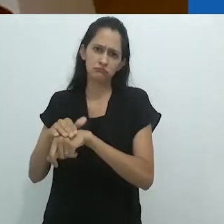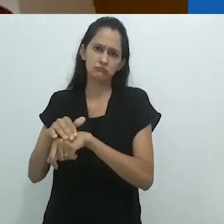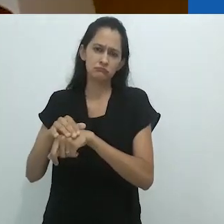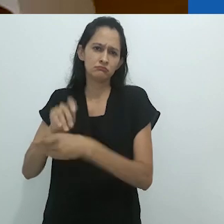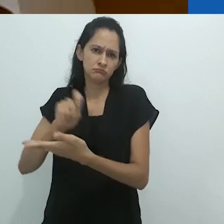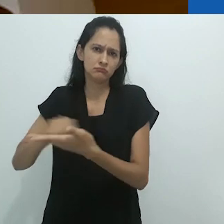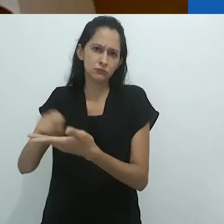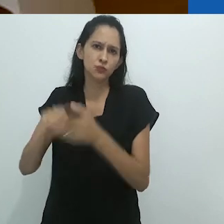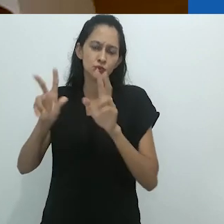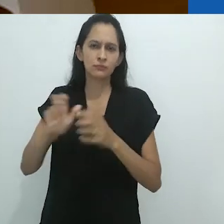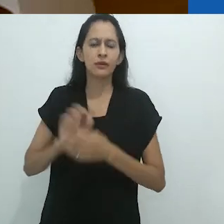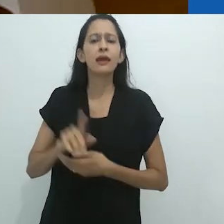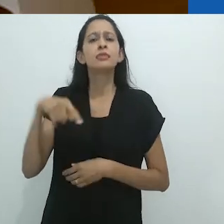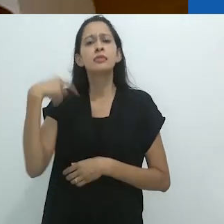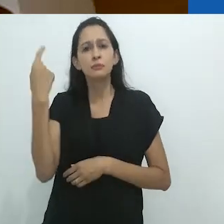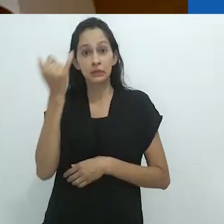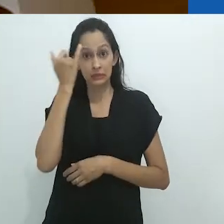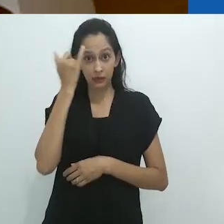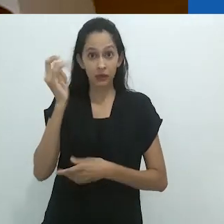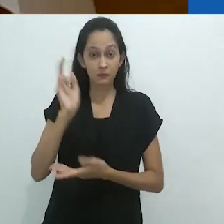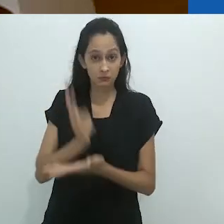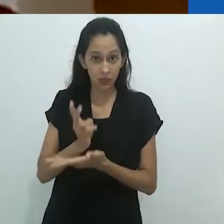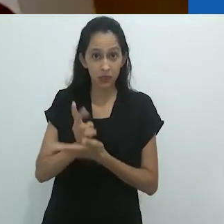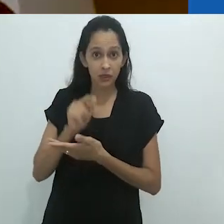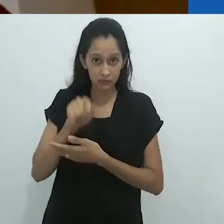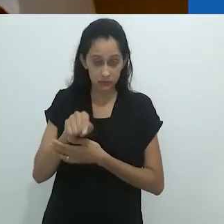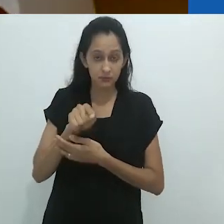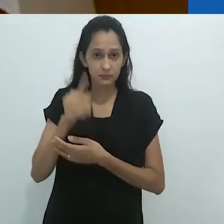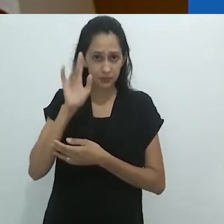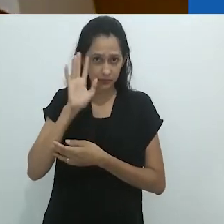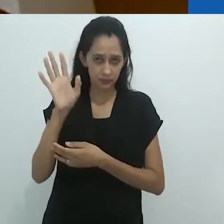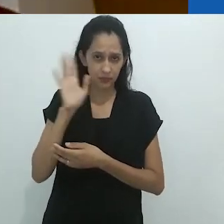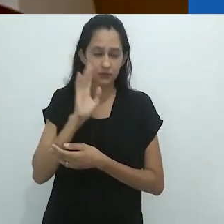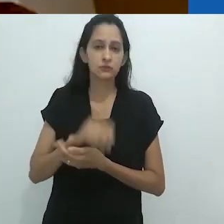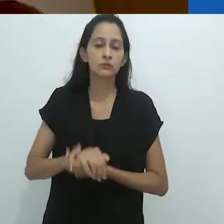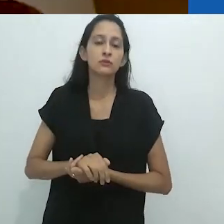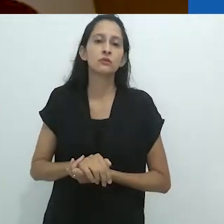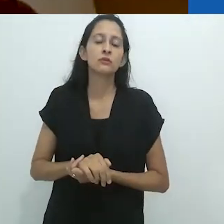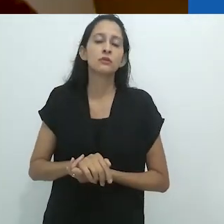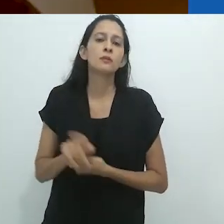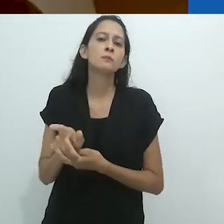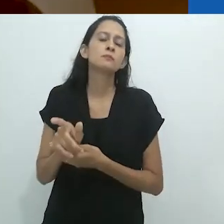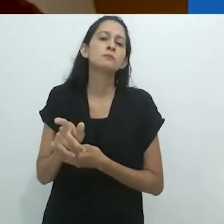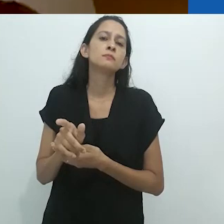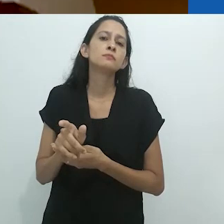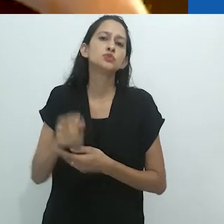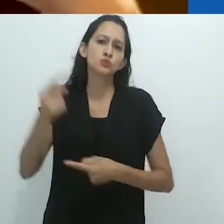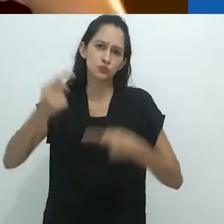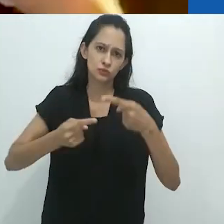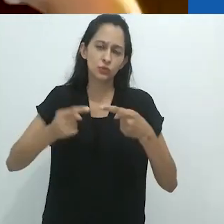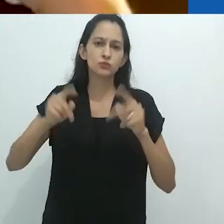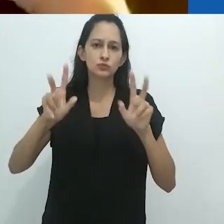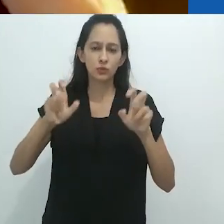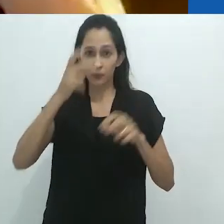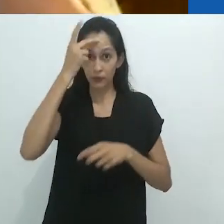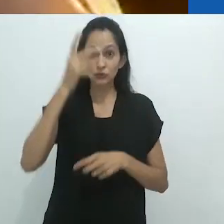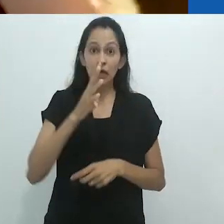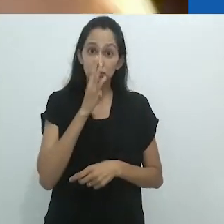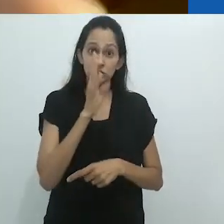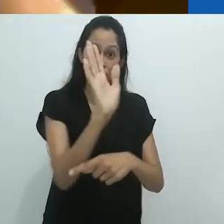A mesma ideia ressurgiu em suas proposições sobre o espectador no cinema,